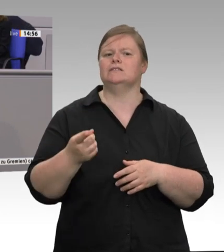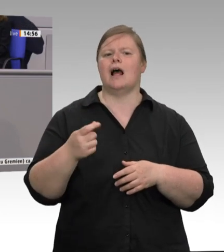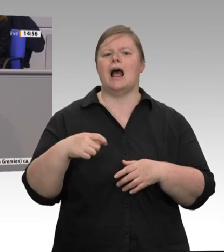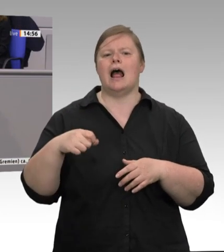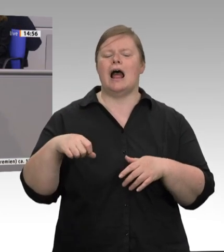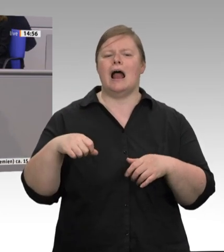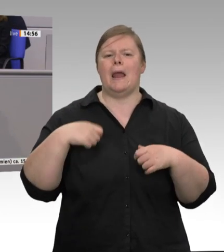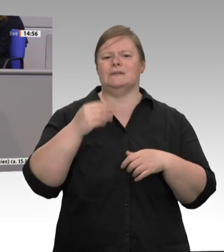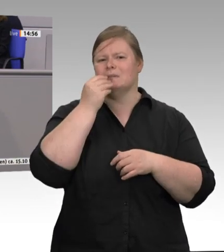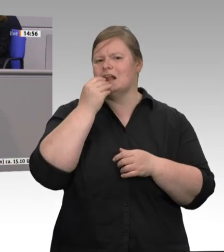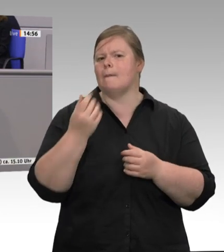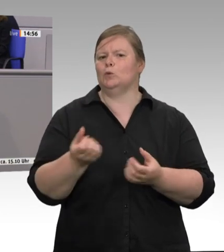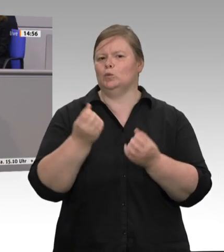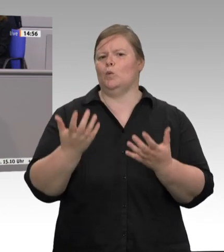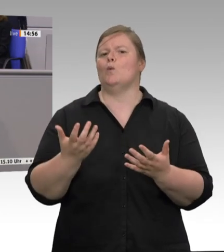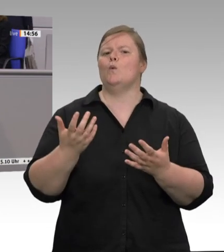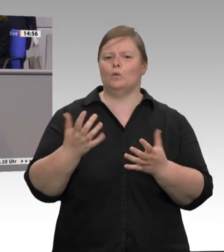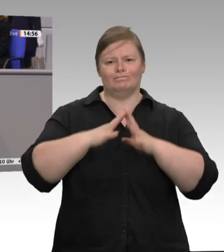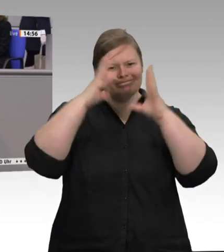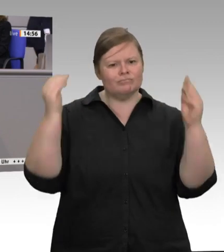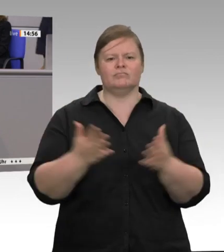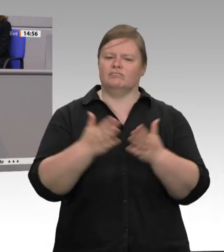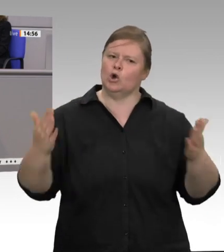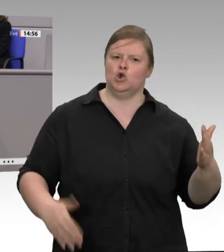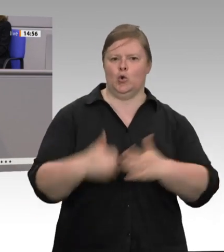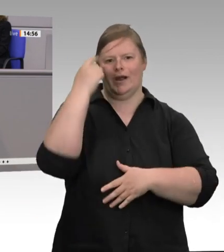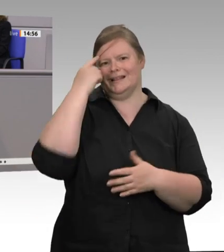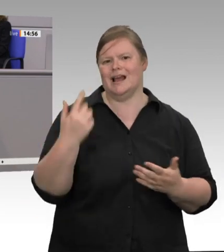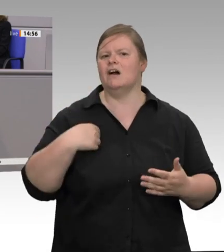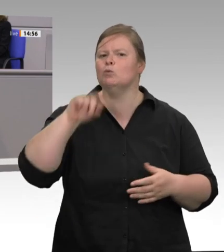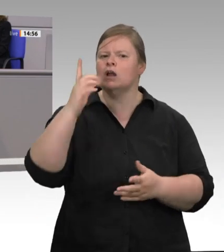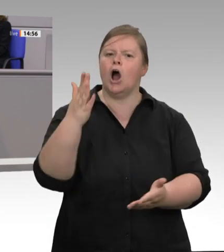Lage, das Ausmaß der Katastrophe werden für viele erst jetzt sichtbar: wie hoch